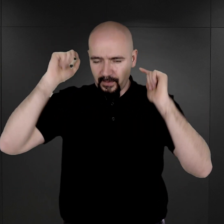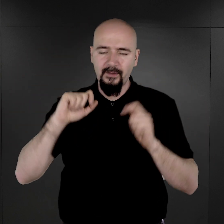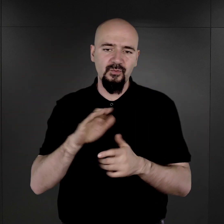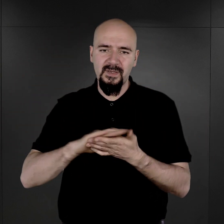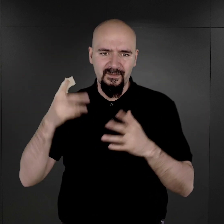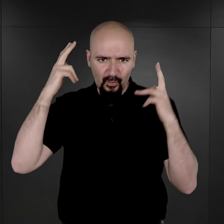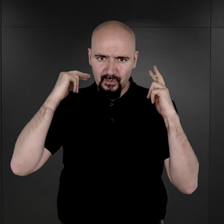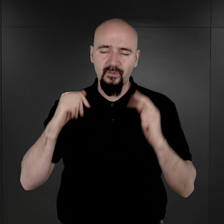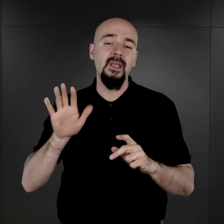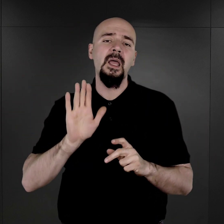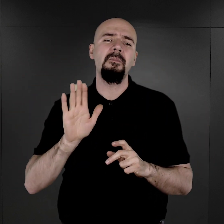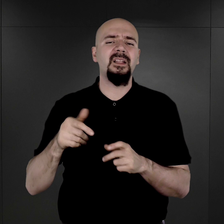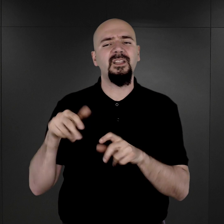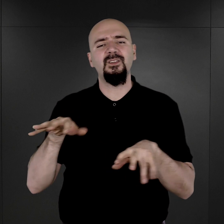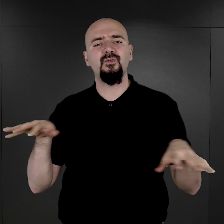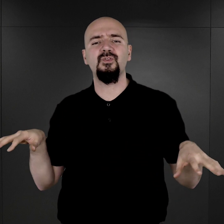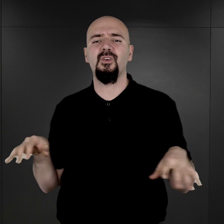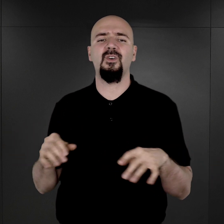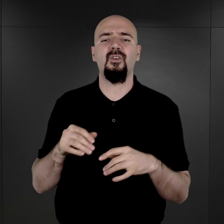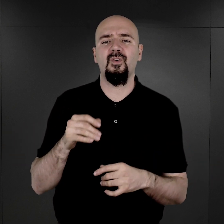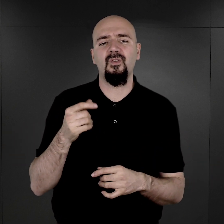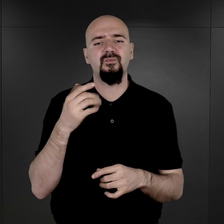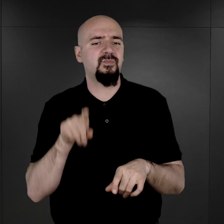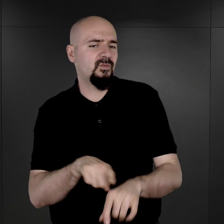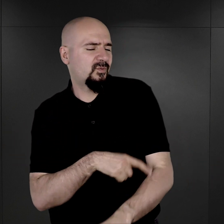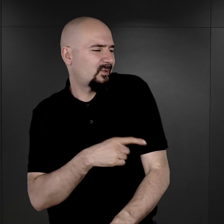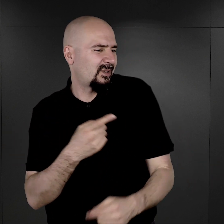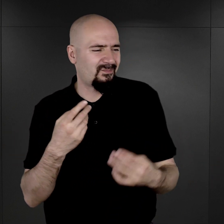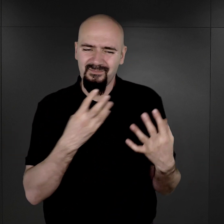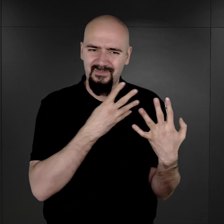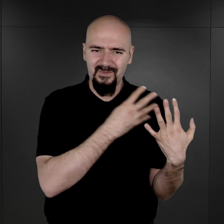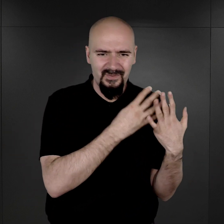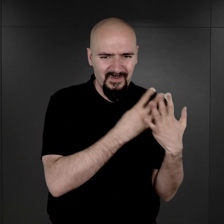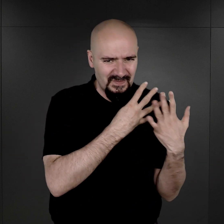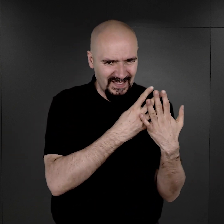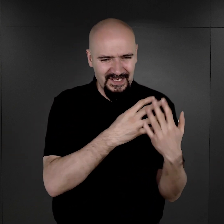Mieli za sobą, wielu z nich miało przecież za sobą, długotrwały pobyt w więzieniach,